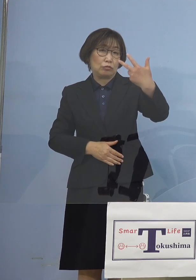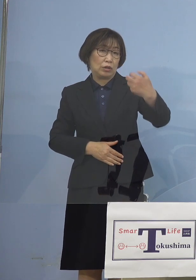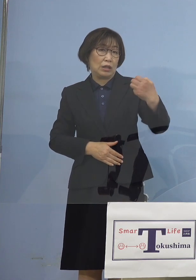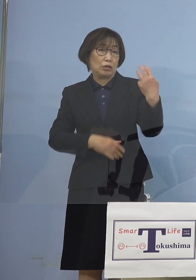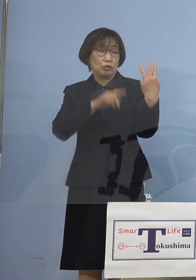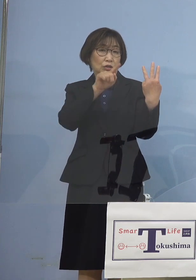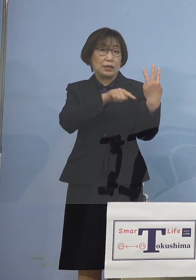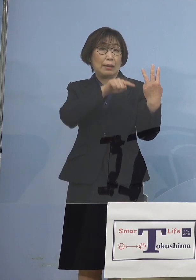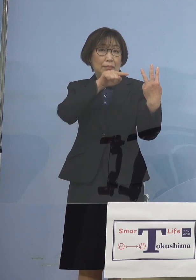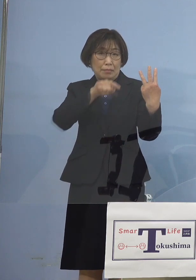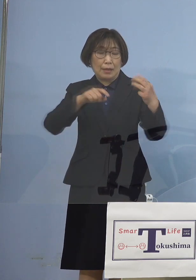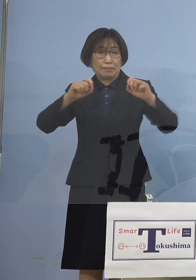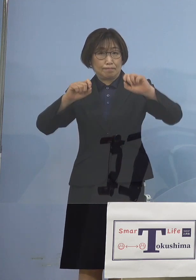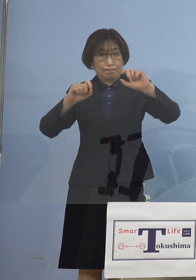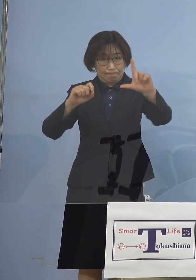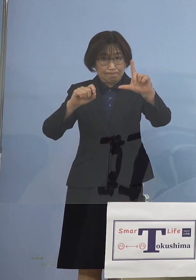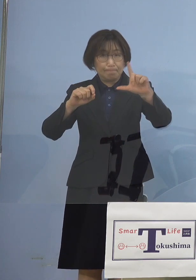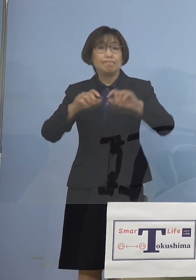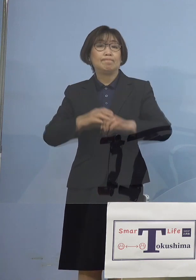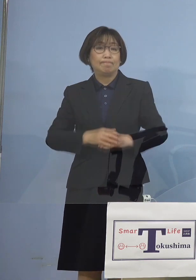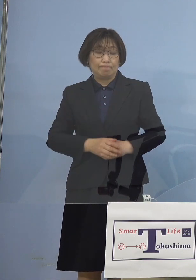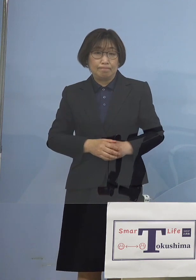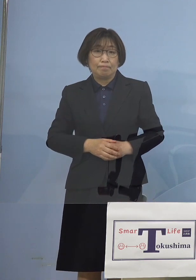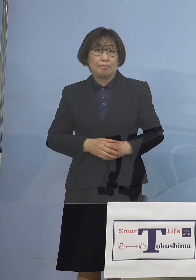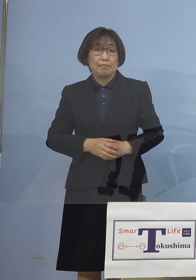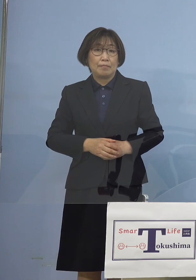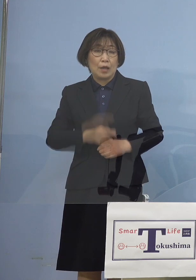ということで 一体何が起こったんだろうか徳島で